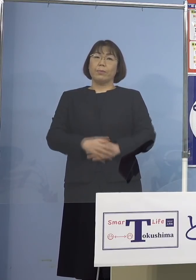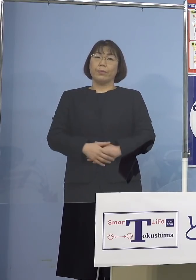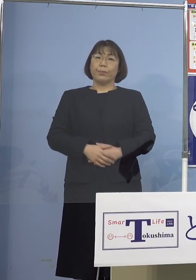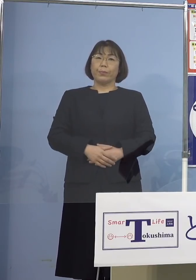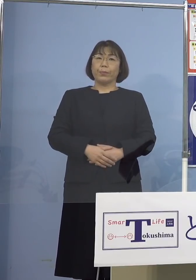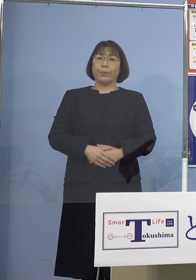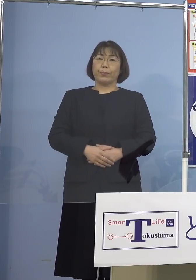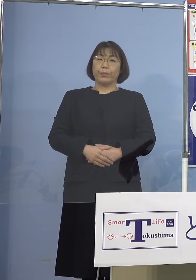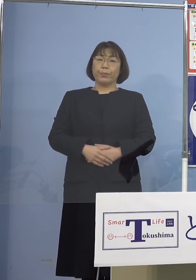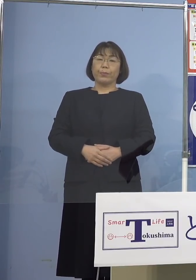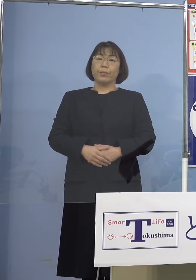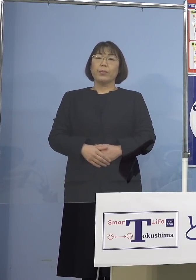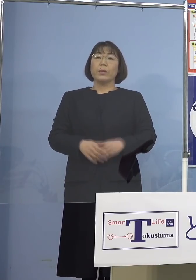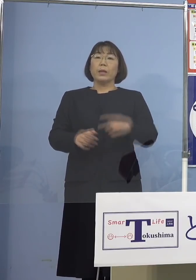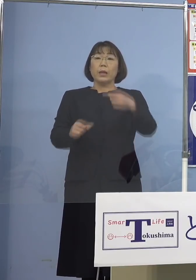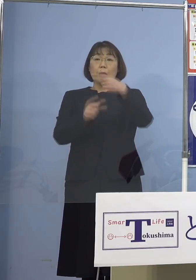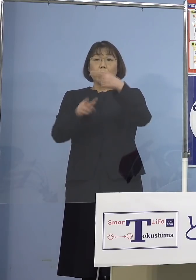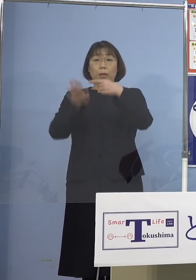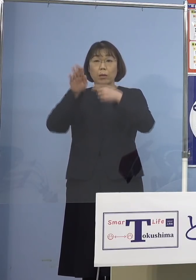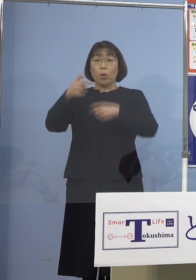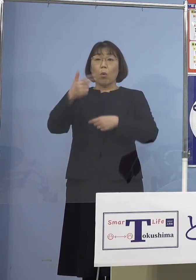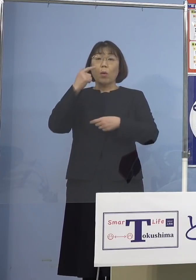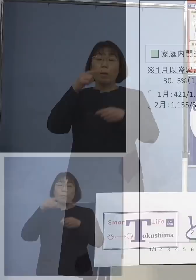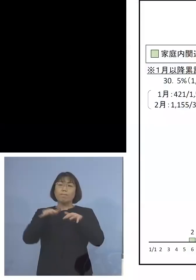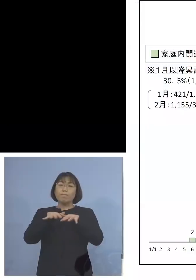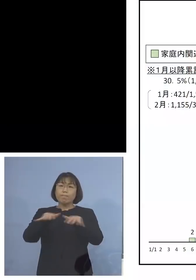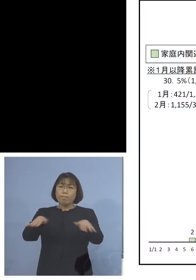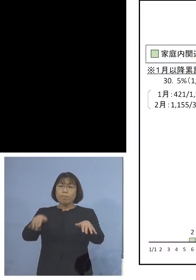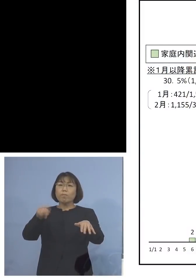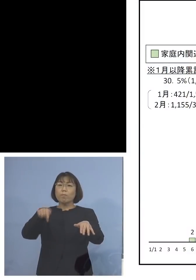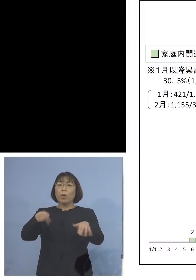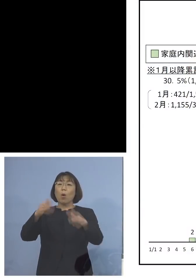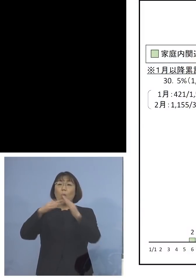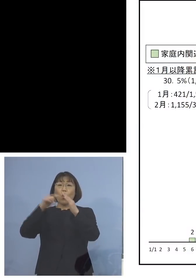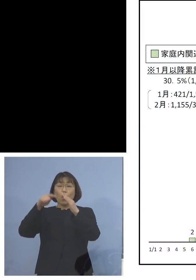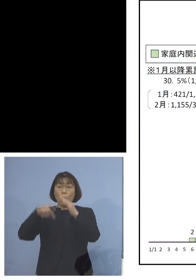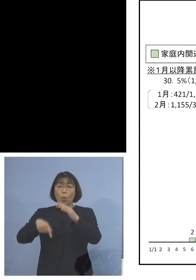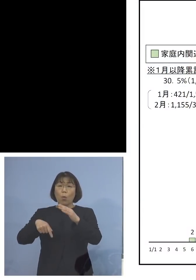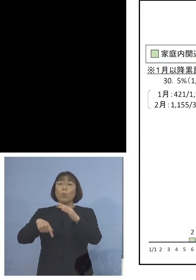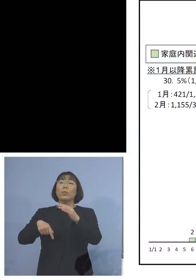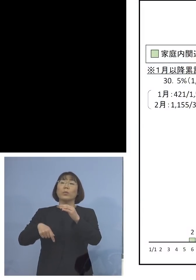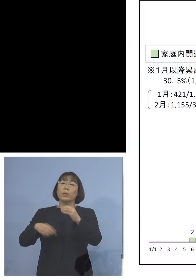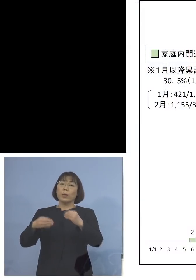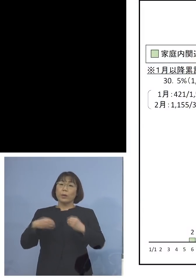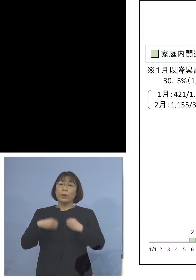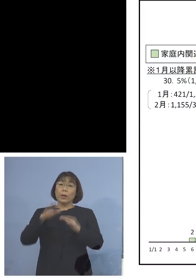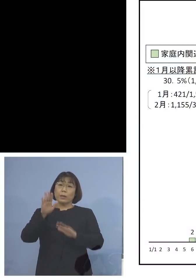1月以降「第6波」の家庭内感染の 推移をご覧いただきます